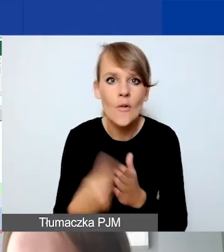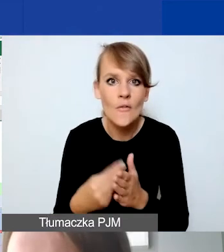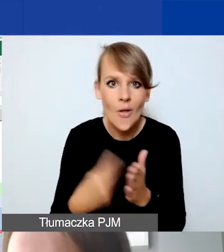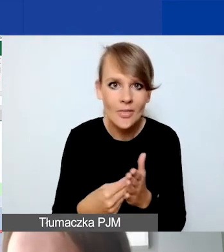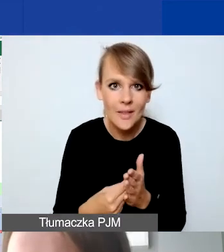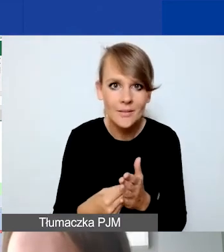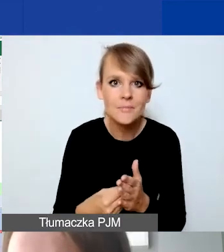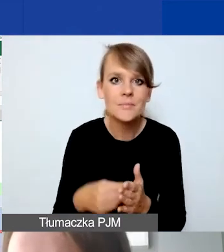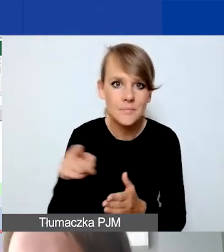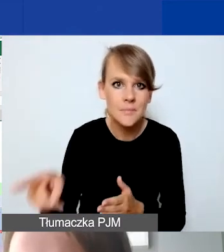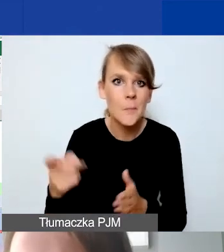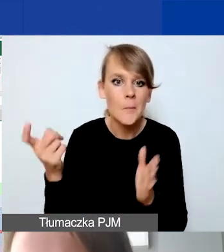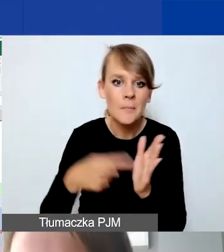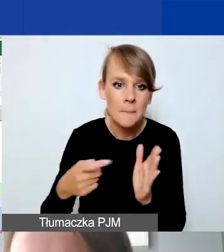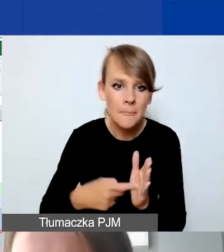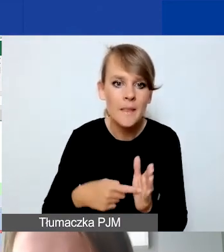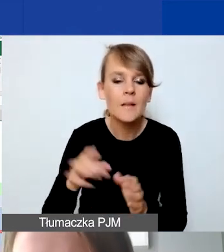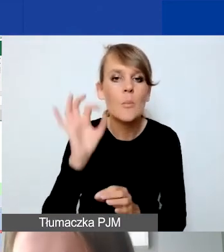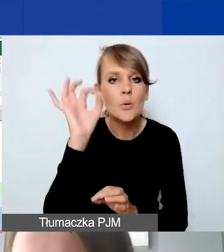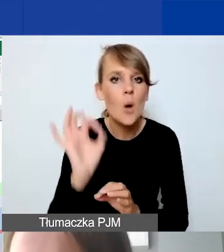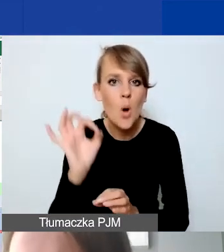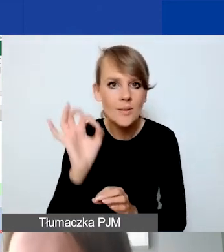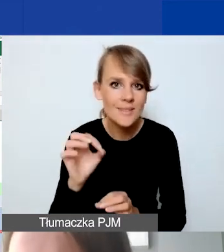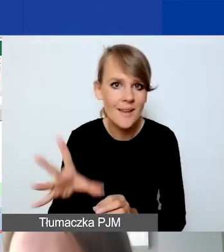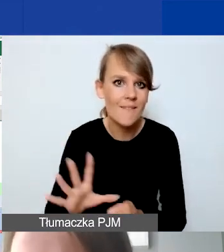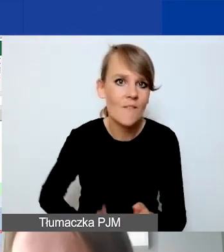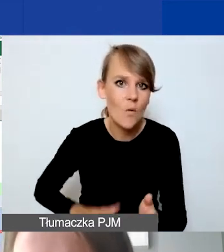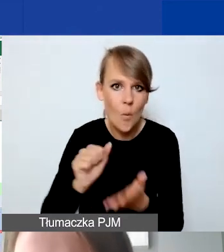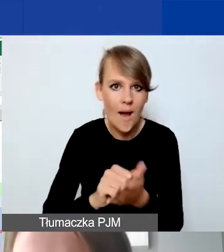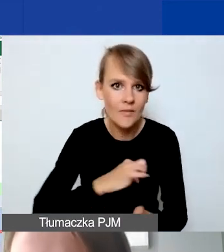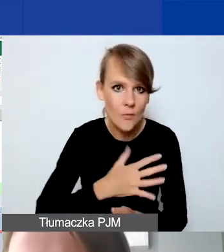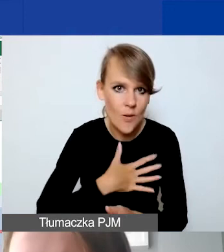wymóg proporcjonalności wkładu własnego, jest odzwierciedlona również w naszym narzędziu.